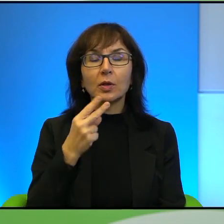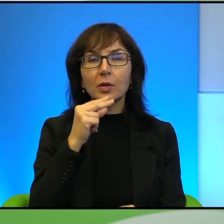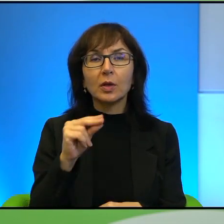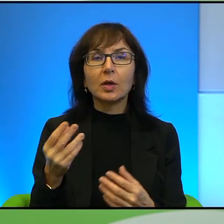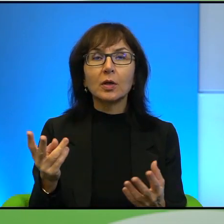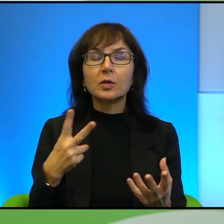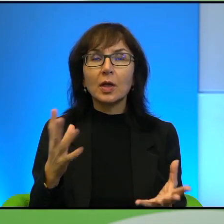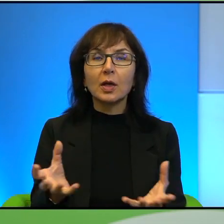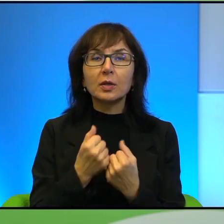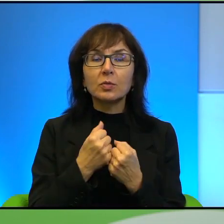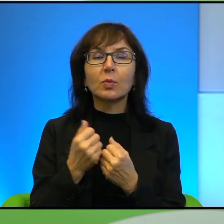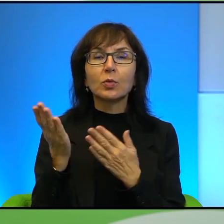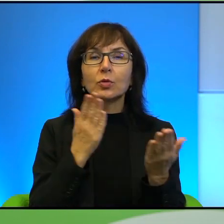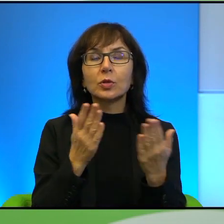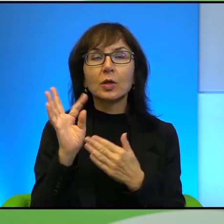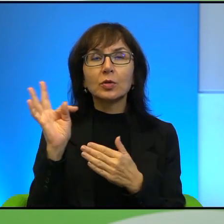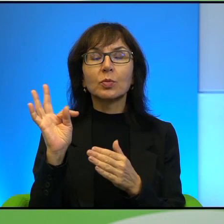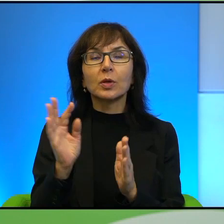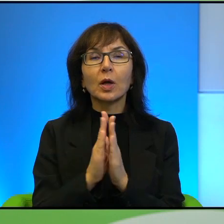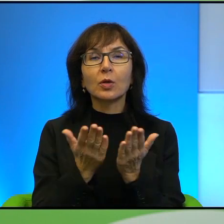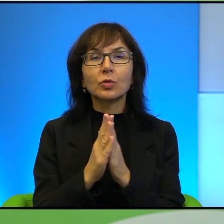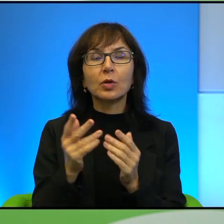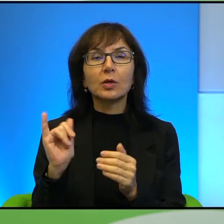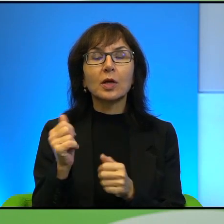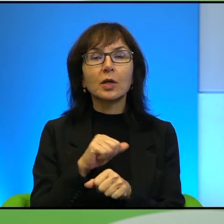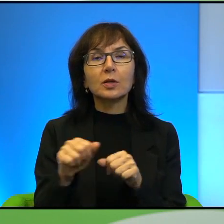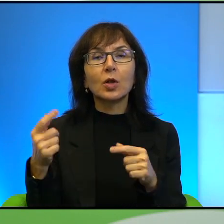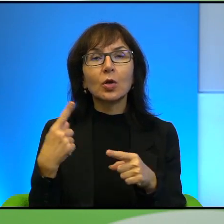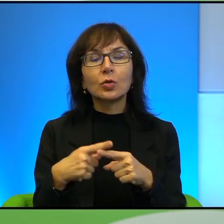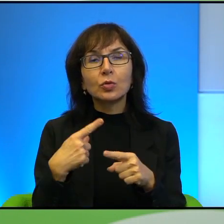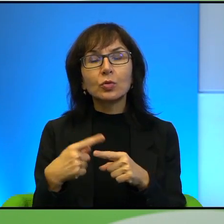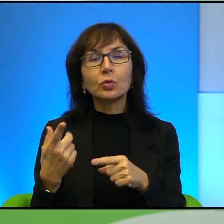czytając Pana książkę, jaki jest Pana stosunek do obrońców praw człowieka,